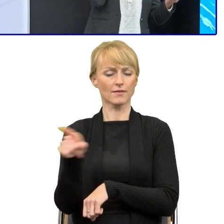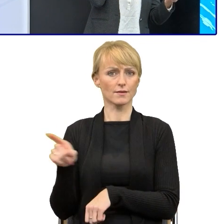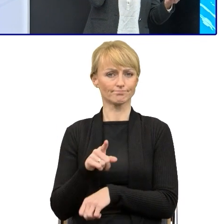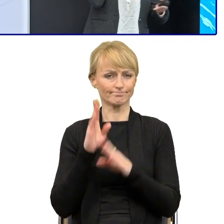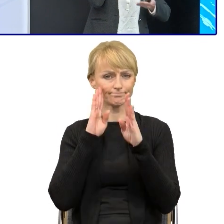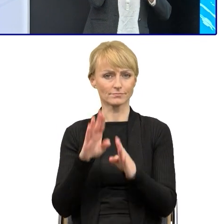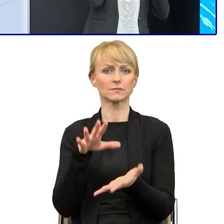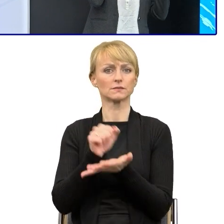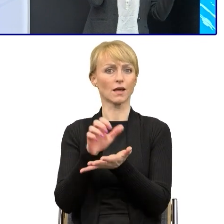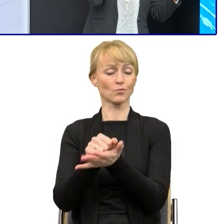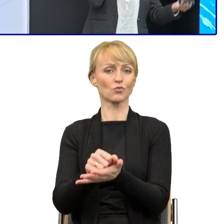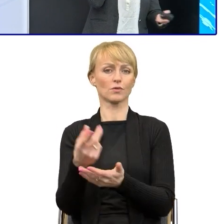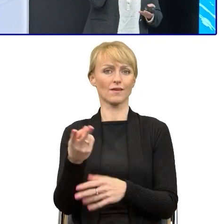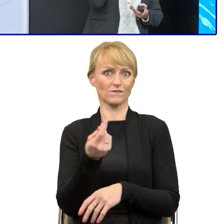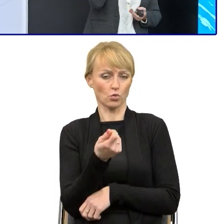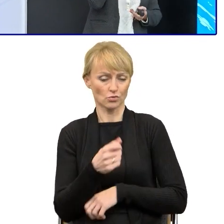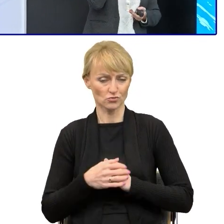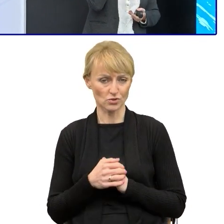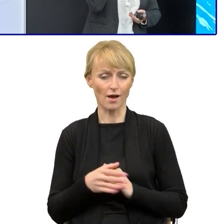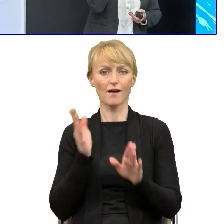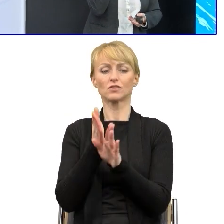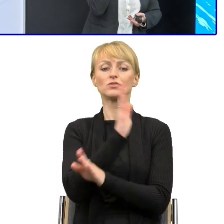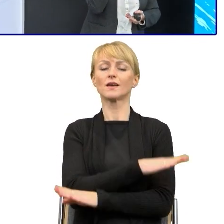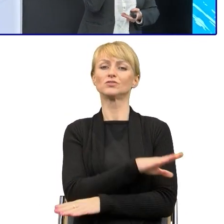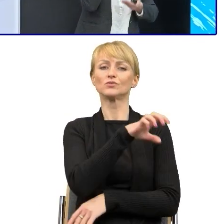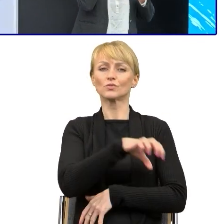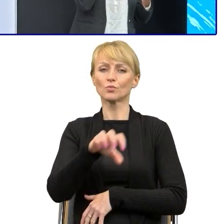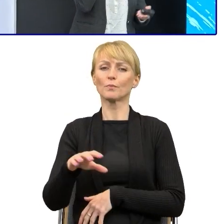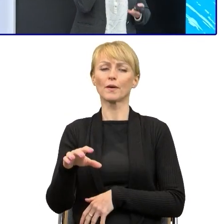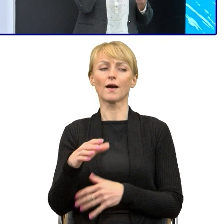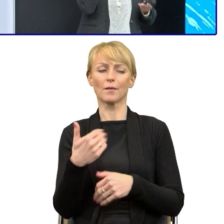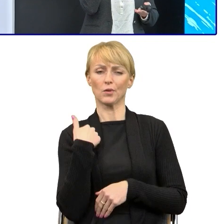Każda taka grupa wcześniej była proszona o przesłanie konkretnych pism.